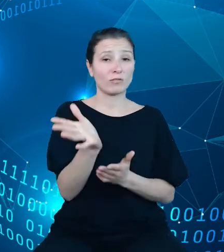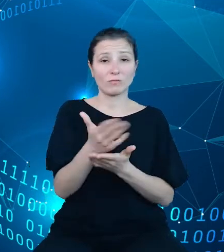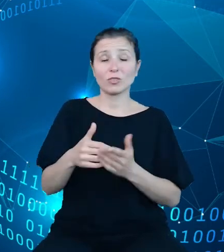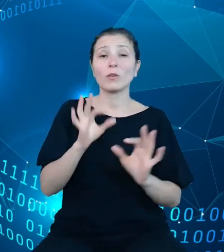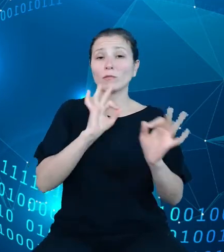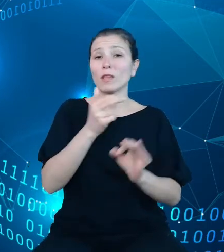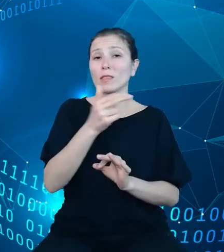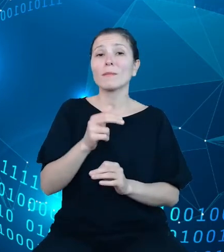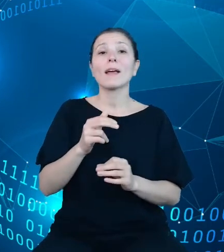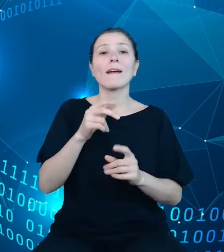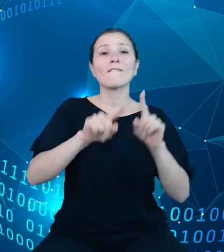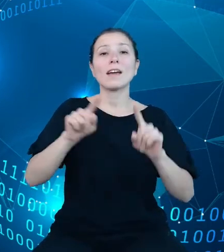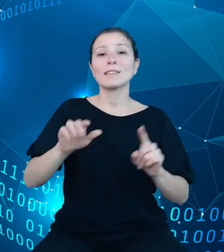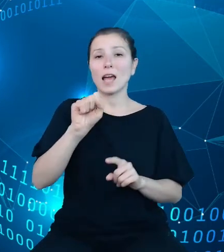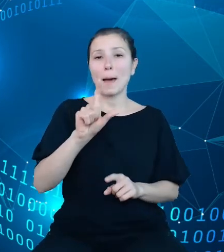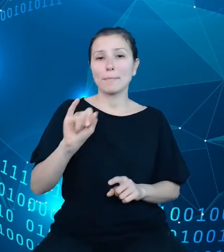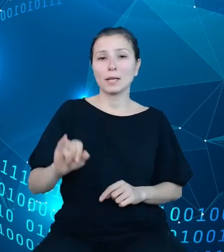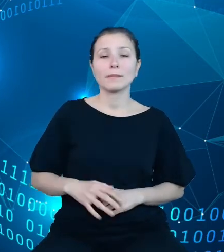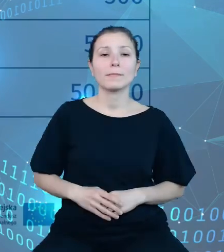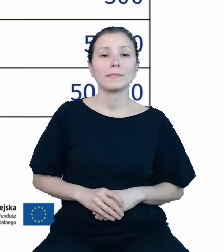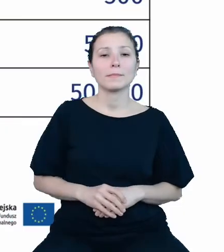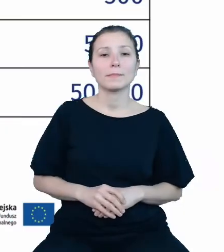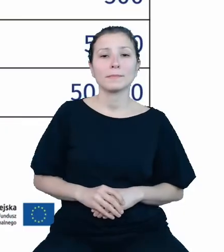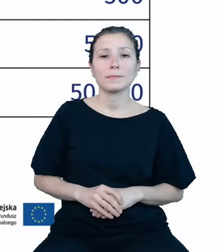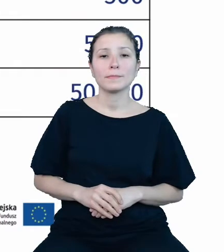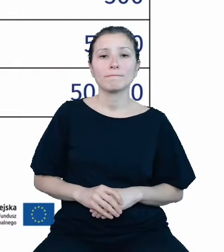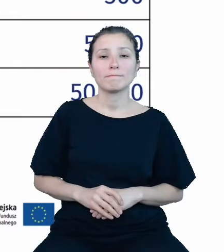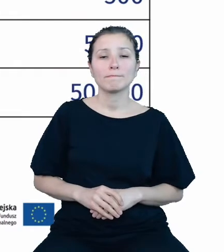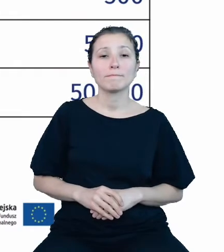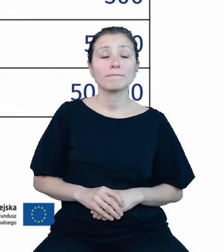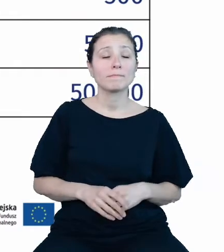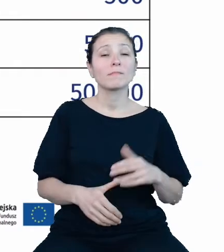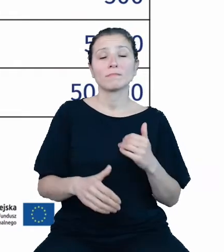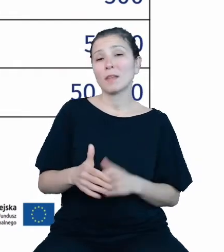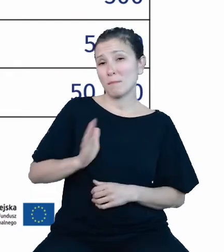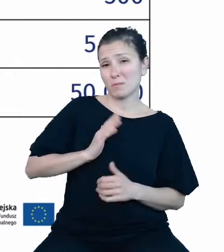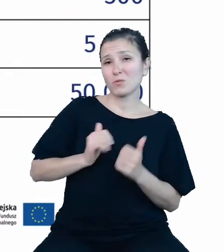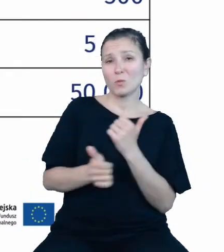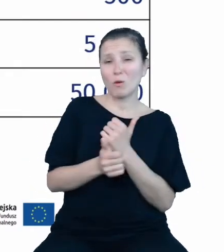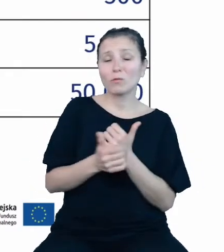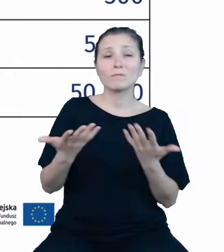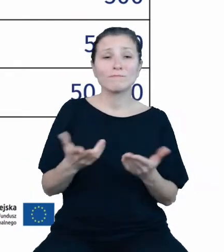Ze względów bezpieczeństwa dostęp do danych z dziedzinowych baz wiedzy